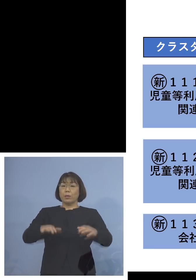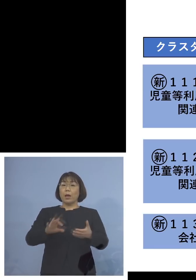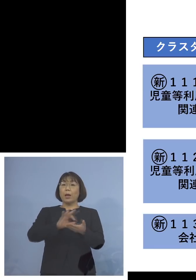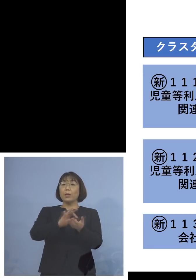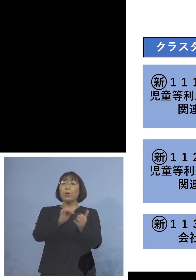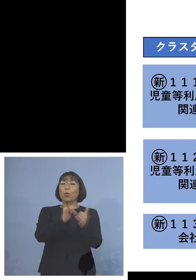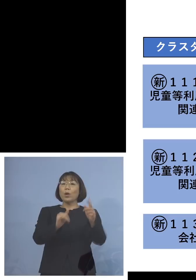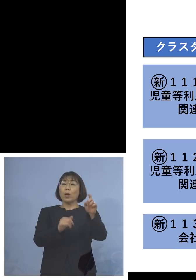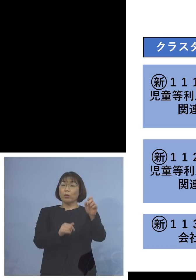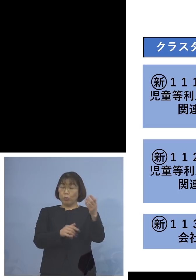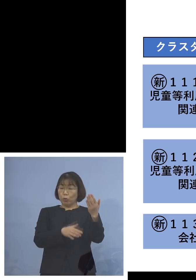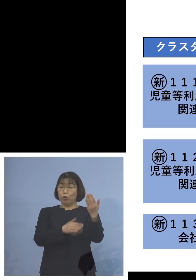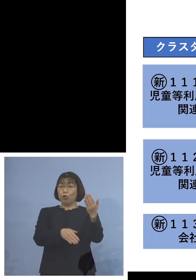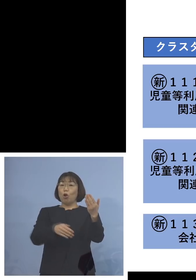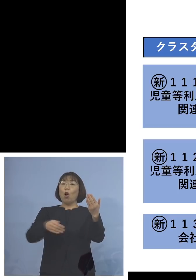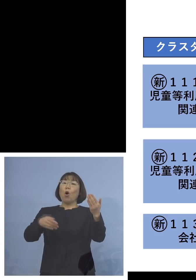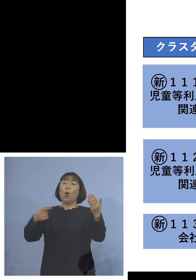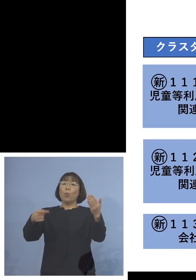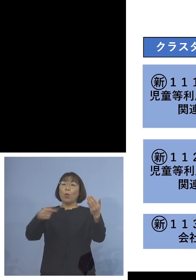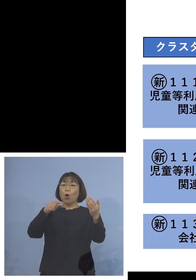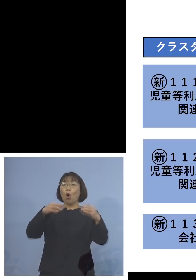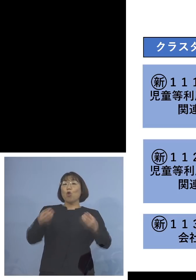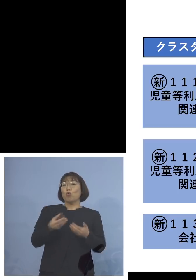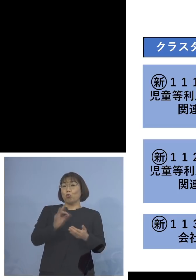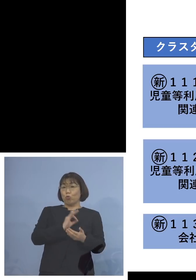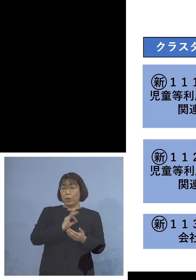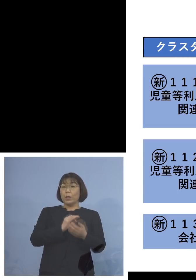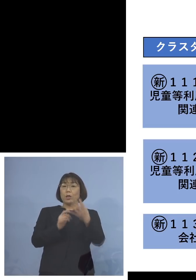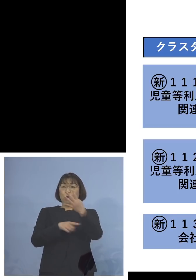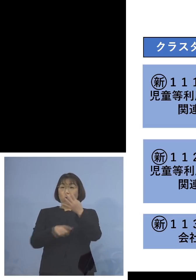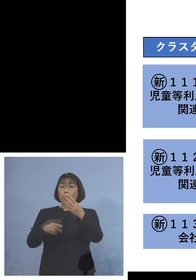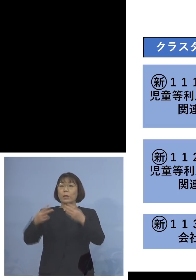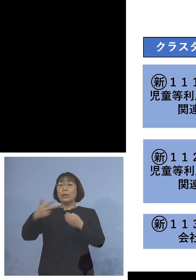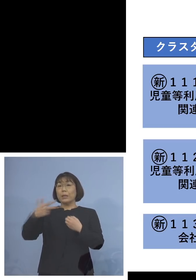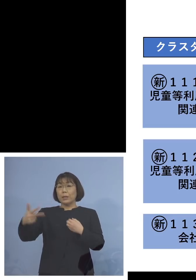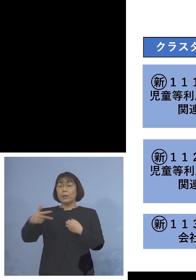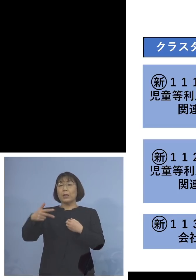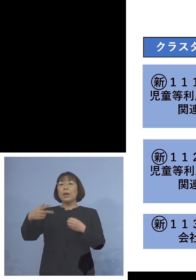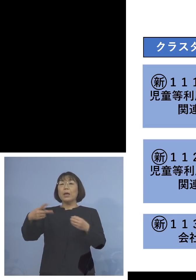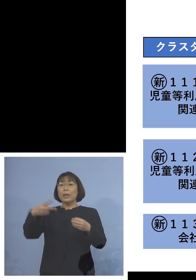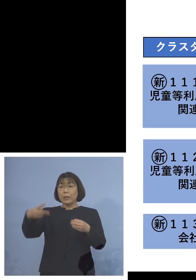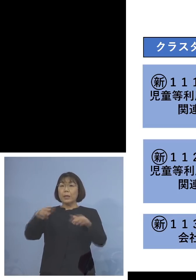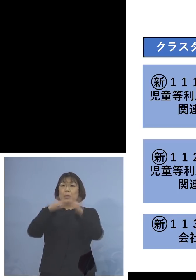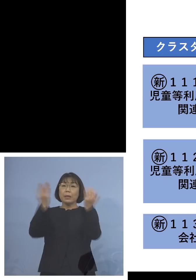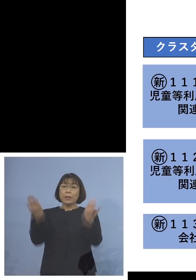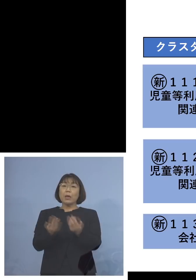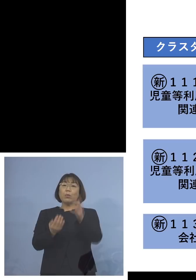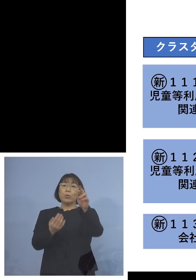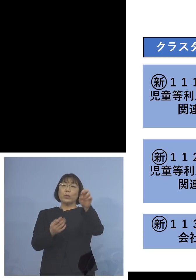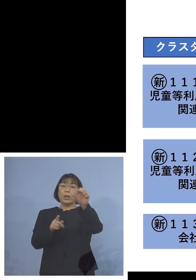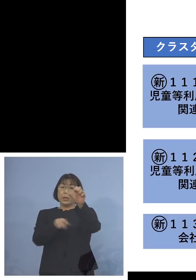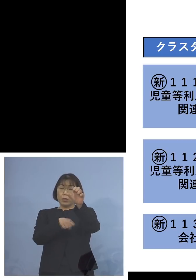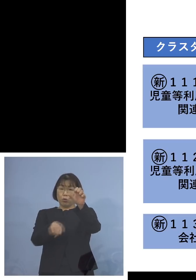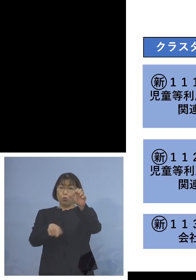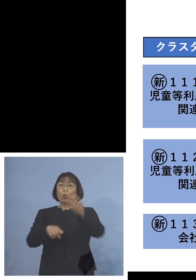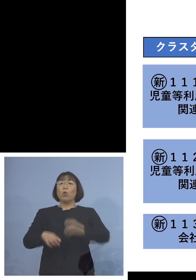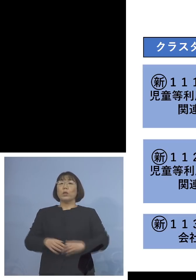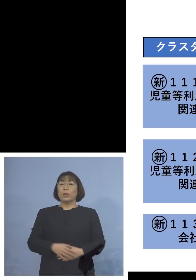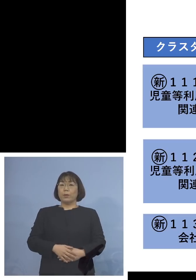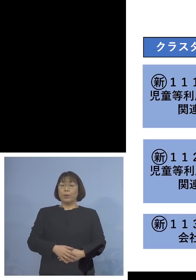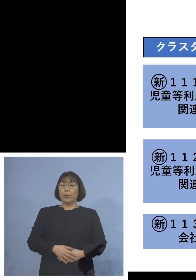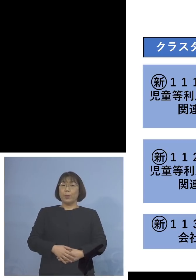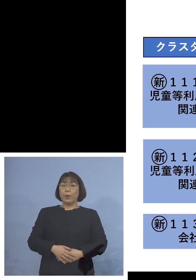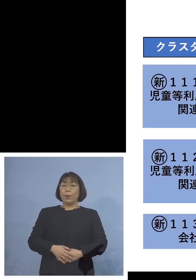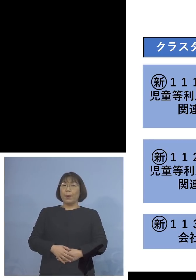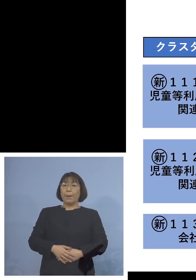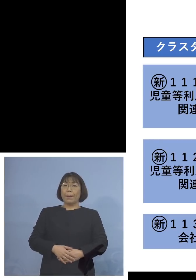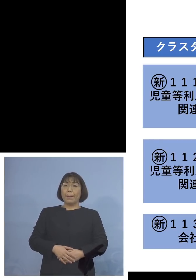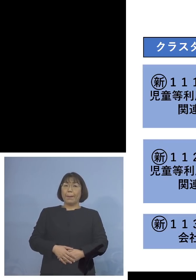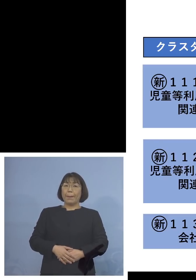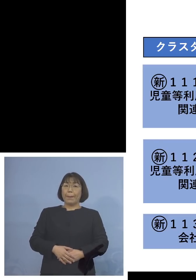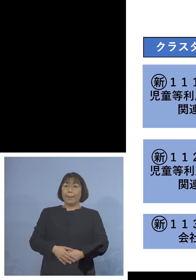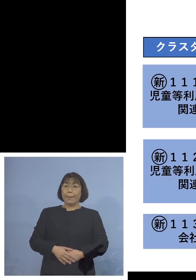職員が4名、二次感染2名ということで 合わせて25名ということになります